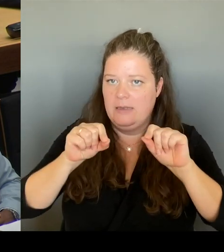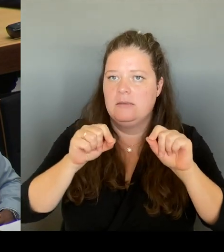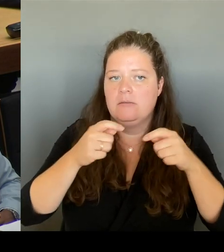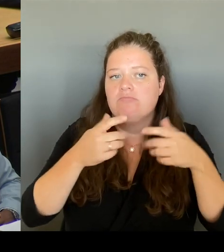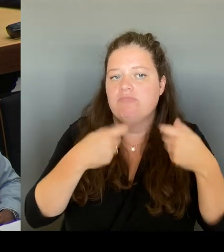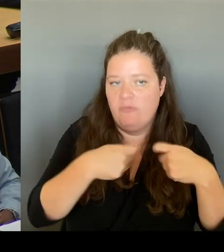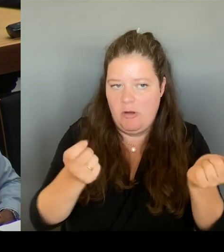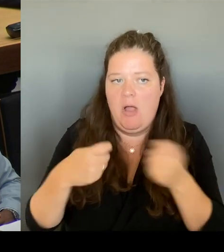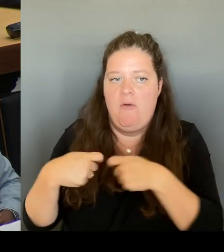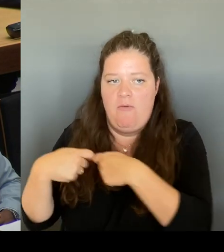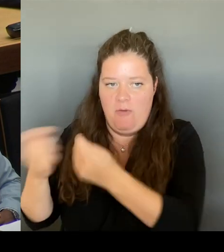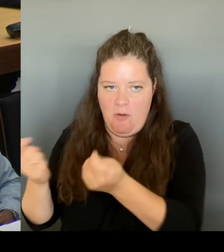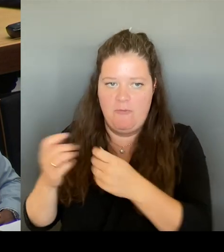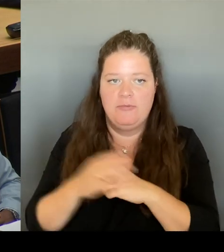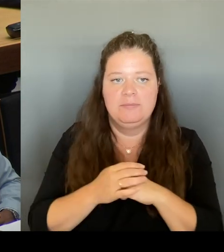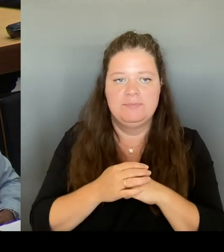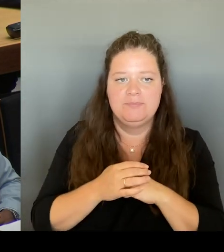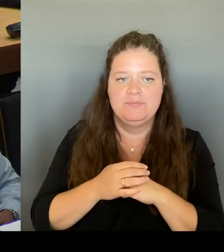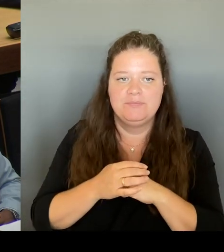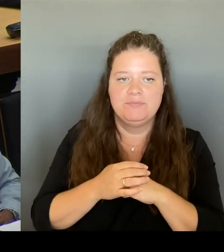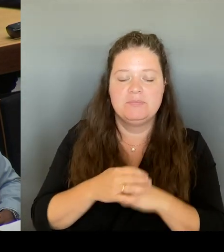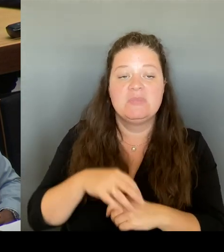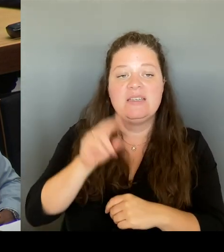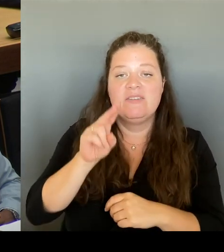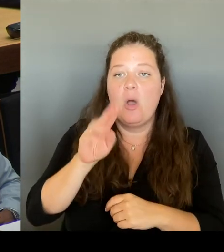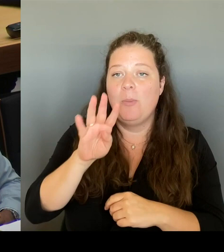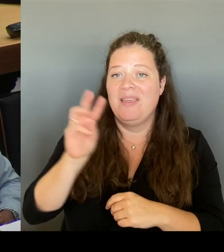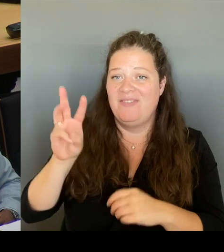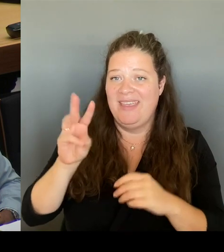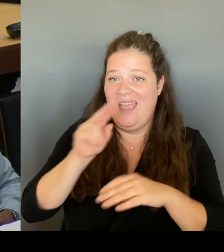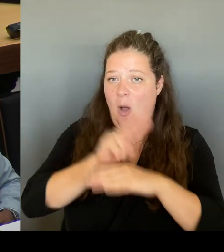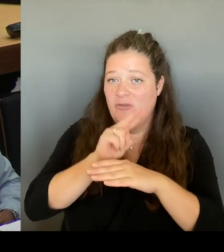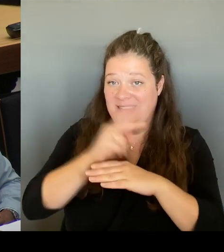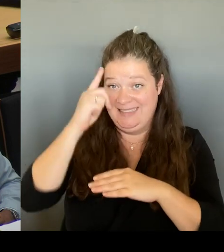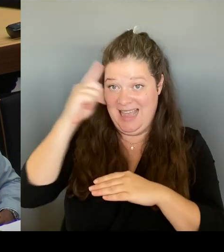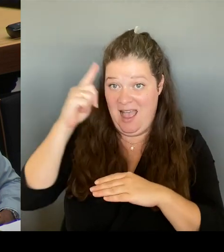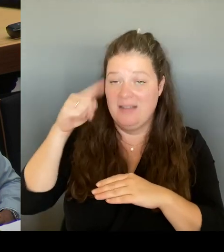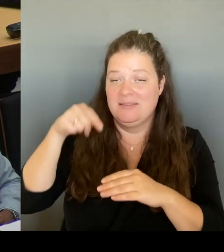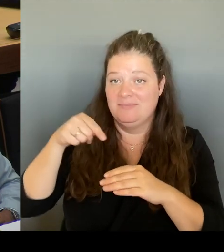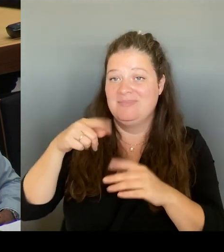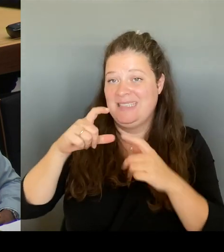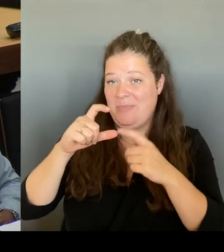wir dann die Ergebnisse, die dort entschieden werden, natürlich auch in unsere Beratungen